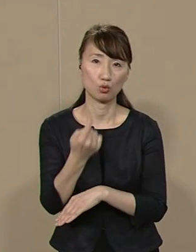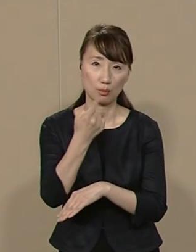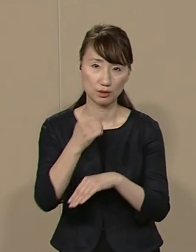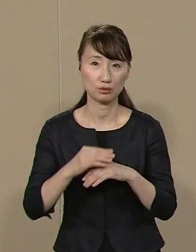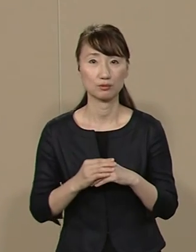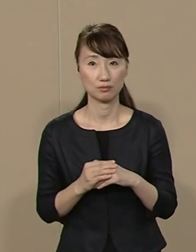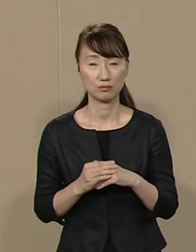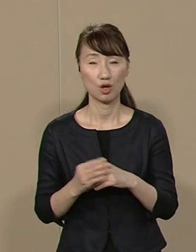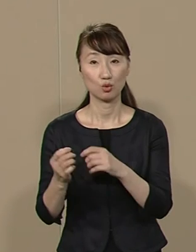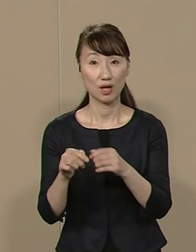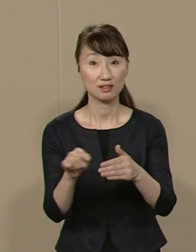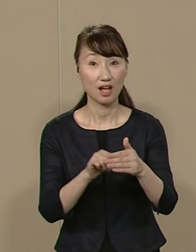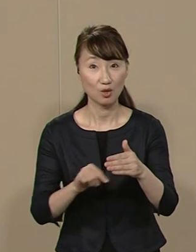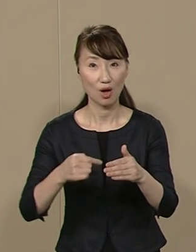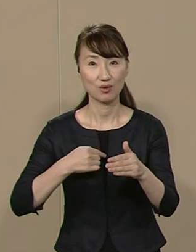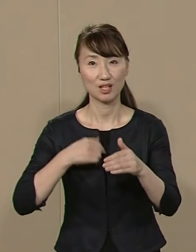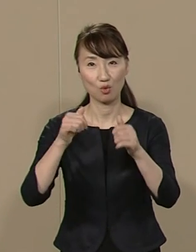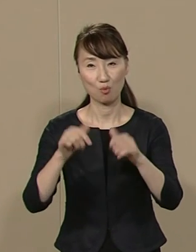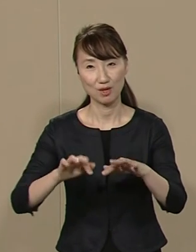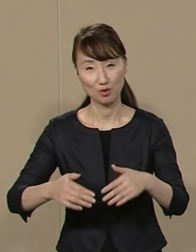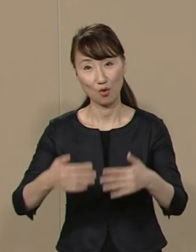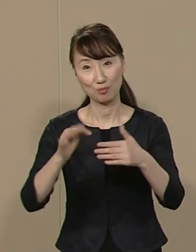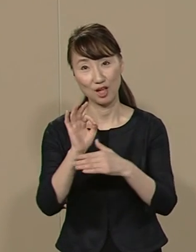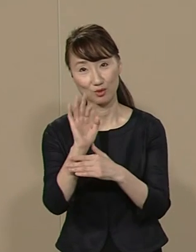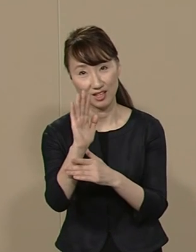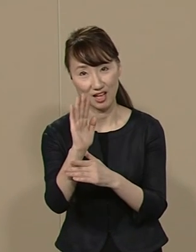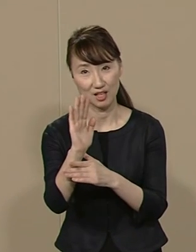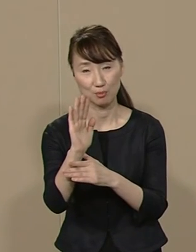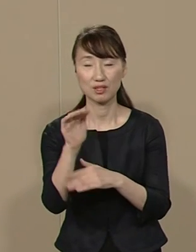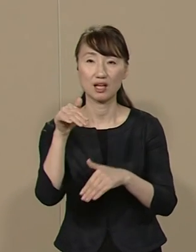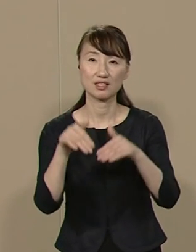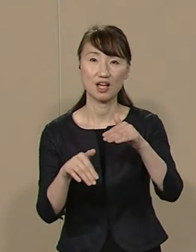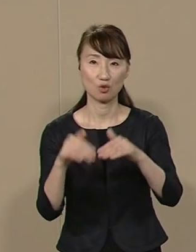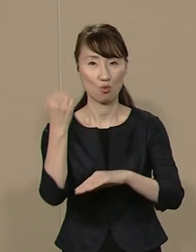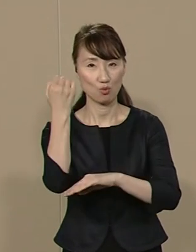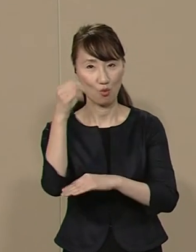詳しくは私のホームページ 選挙公報などをご覧ください